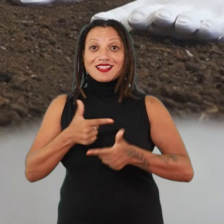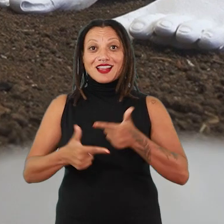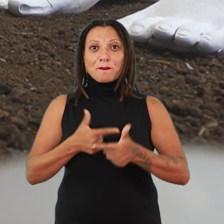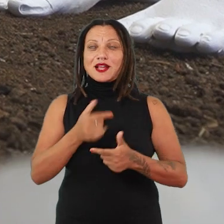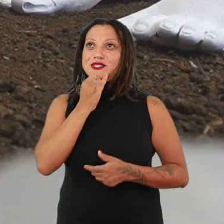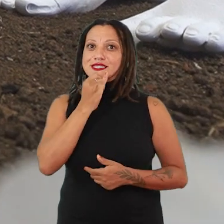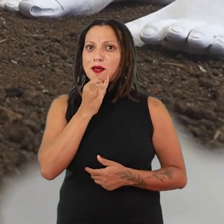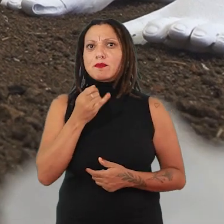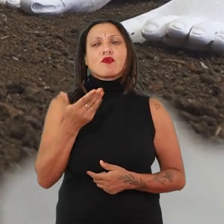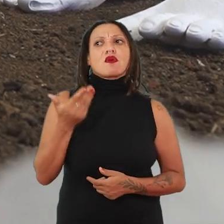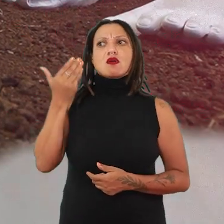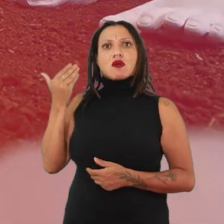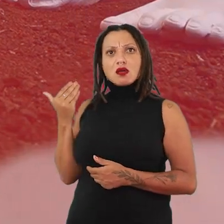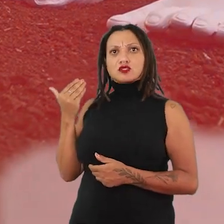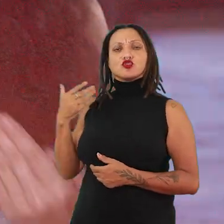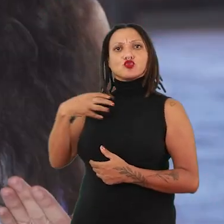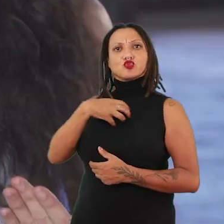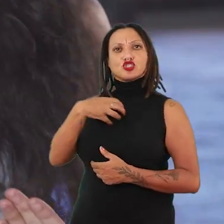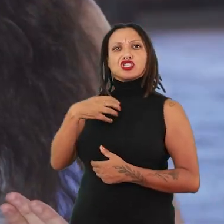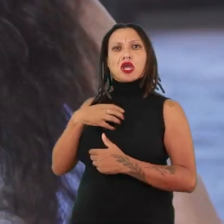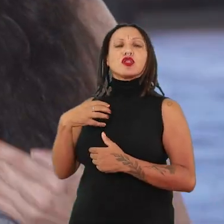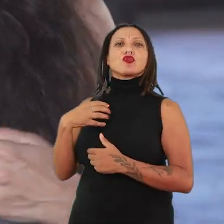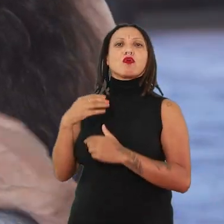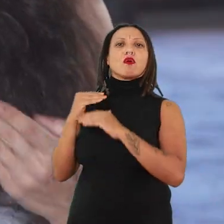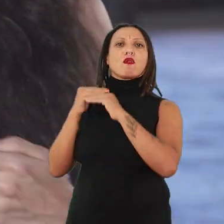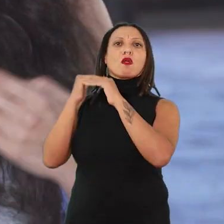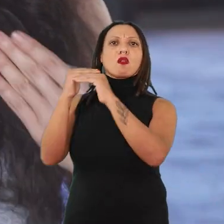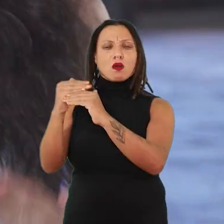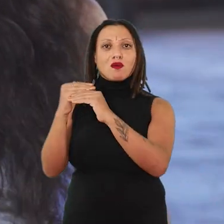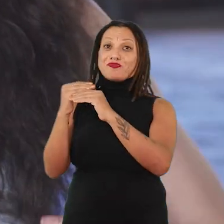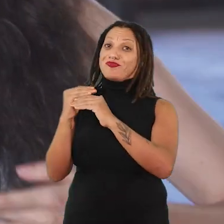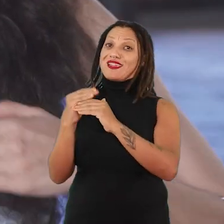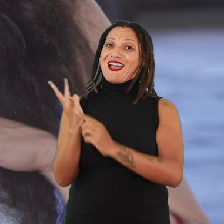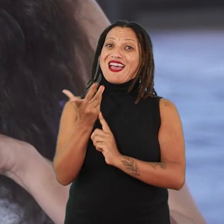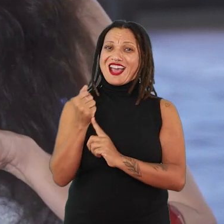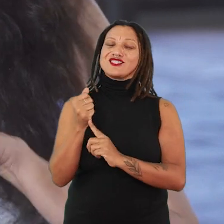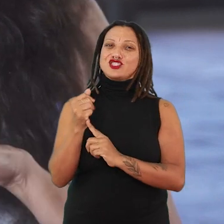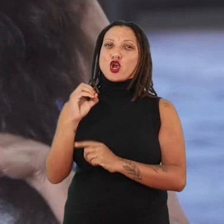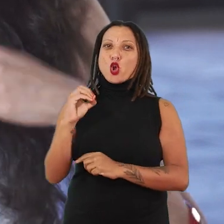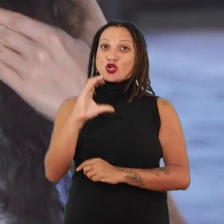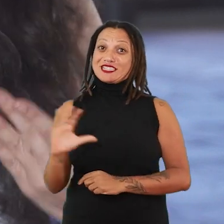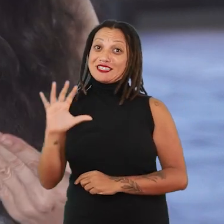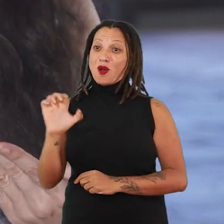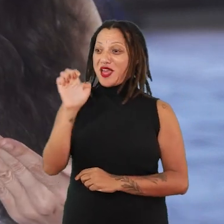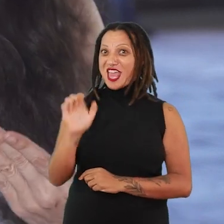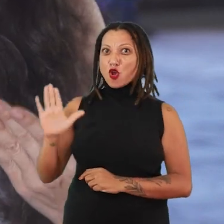de uma condição que é bastante hegemônica ainda na história da arte ocidental, da arte eurocentrada,